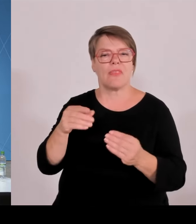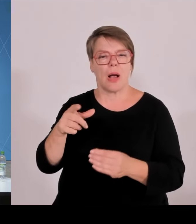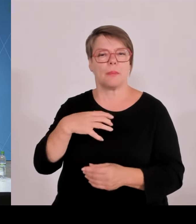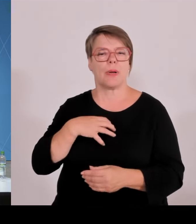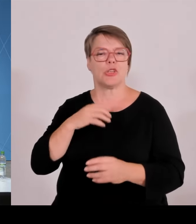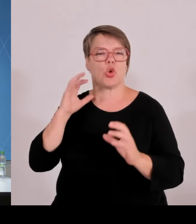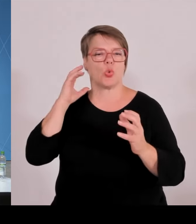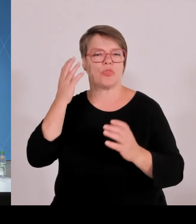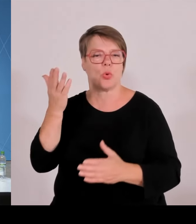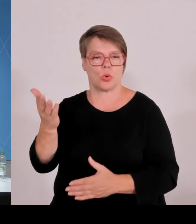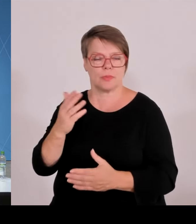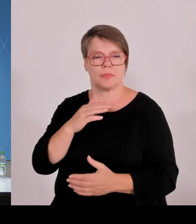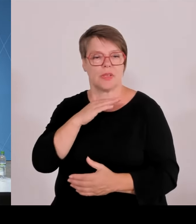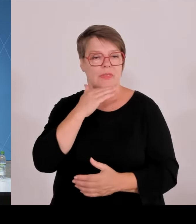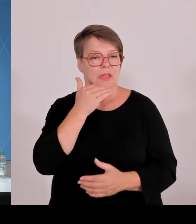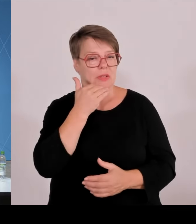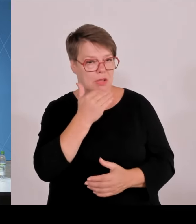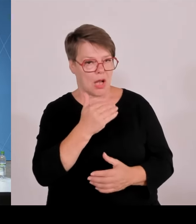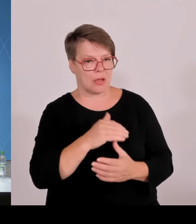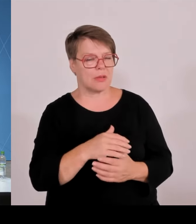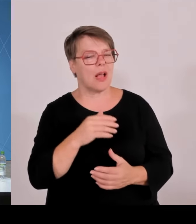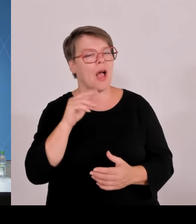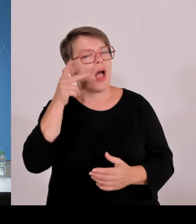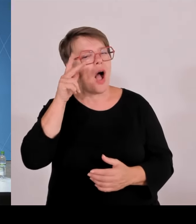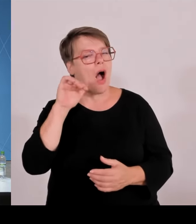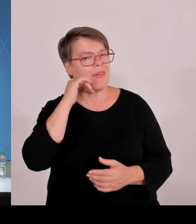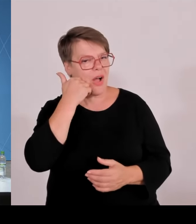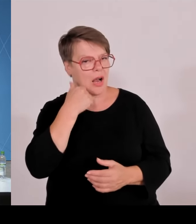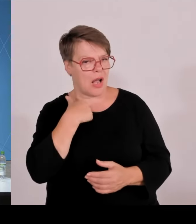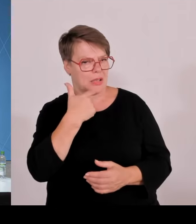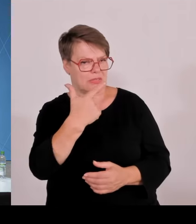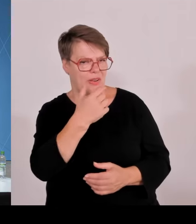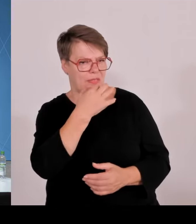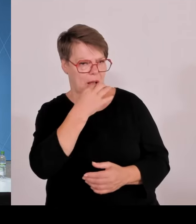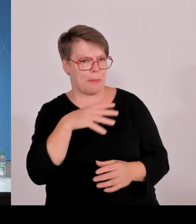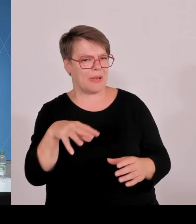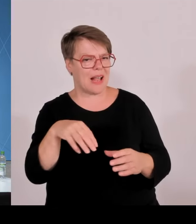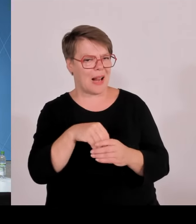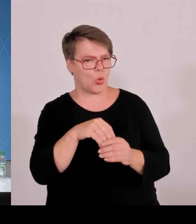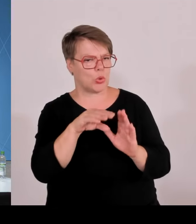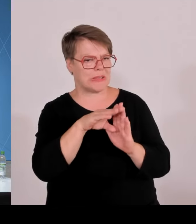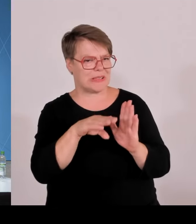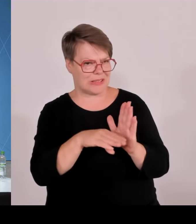0,1 Cent optional an die Bürger als Beteiligung? Oder ist es dann nicht durch das Gesetz vorgeschrieben?